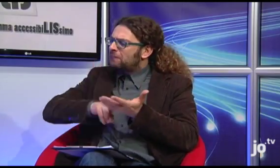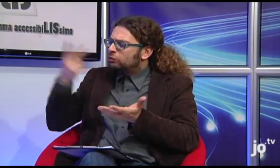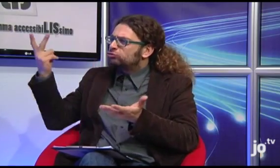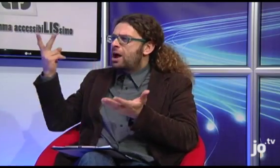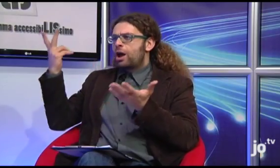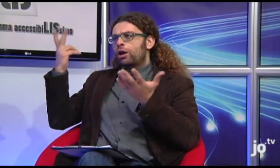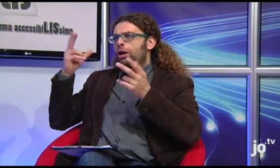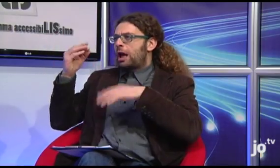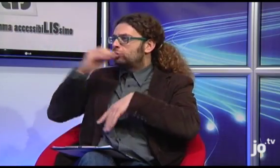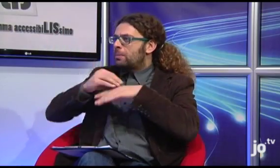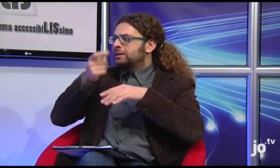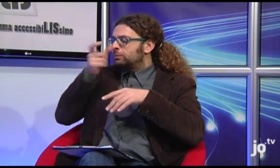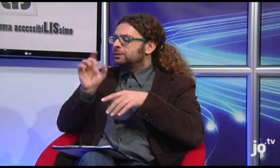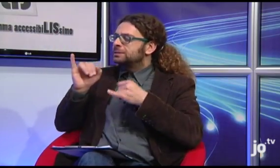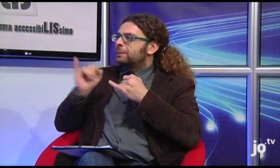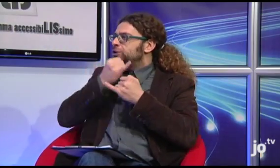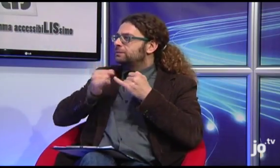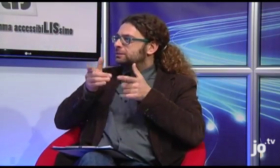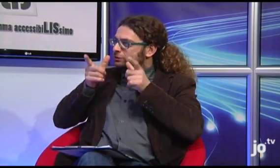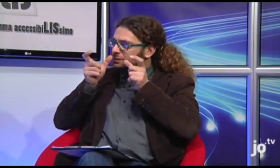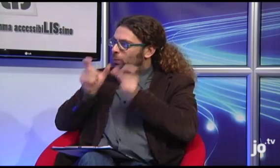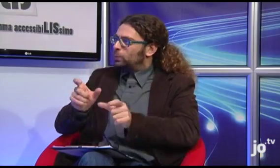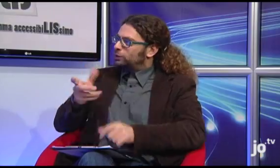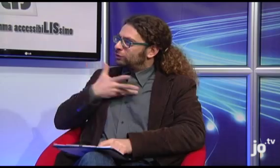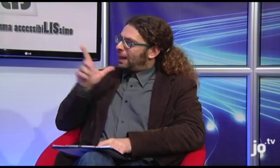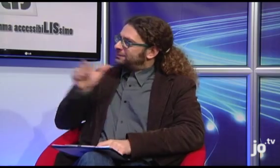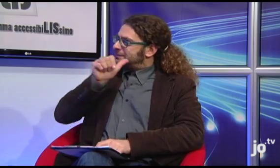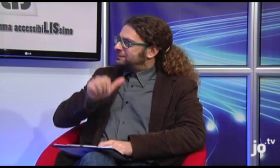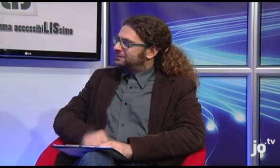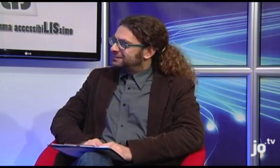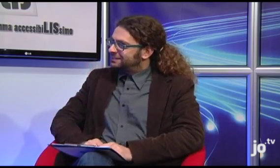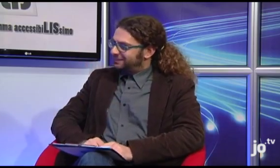o di testi religiosi di approfondimento specifico tradotti in LIS?